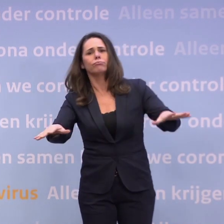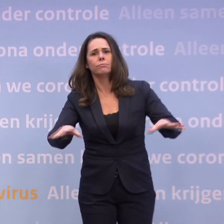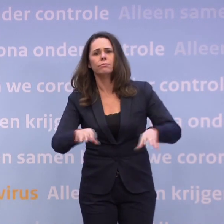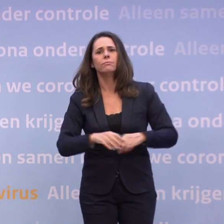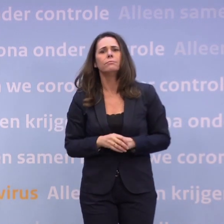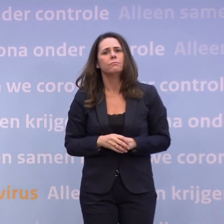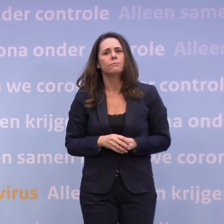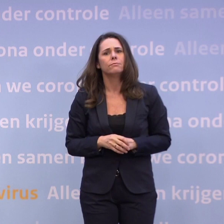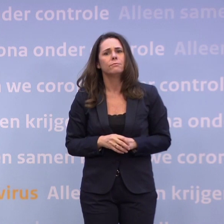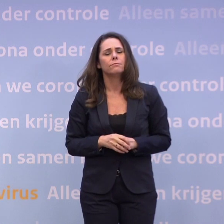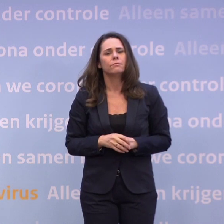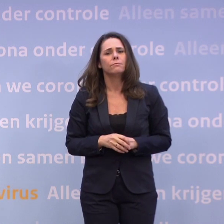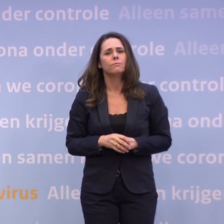Dat is een vraag waar bijvoorbeeld iedereen...